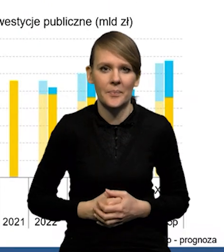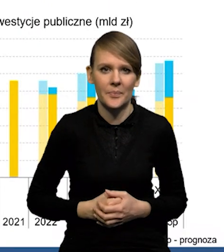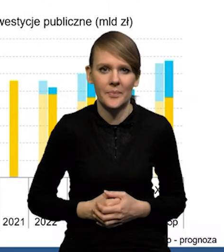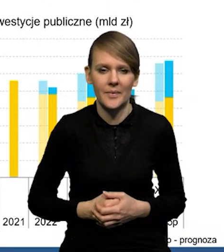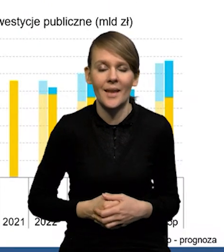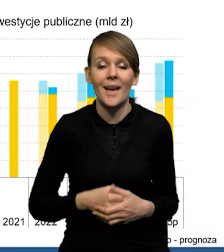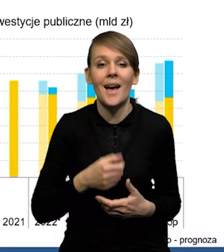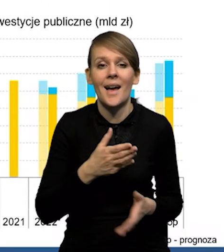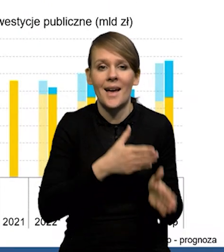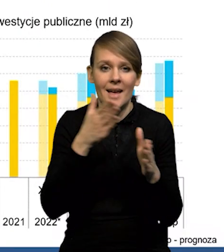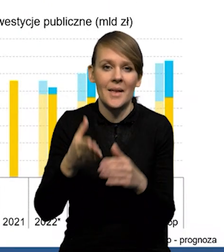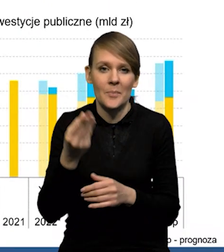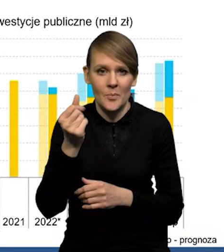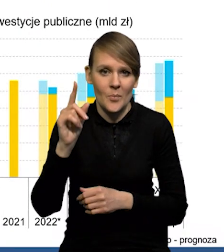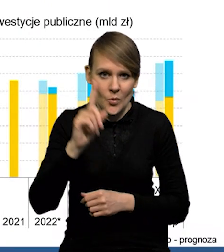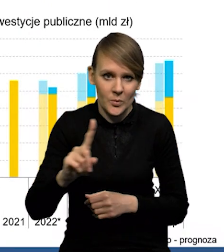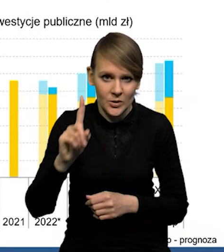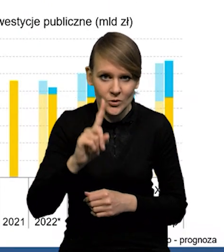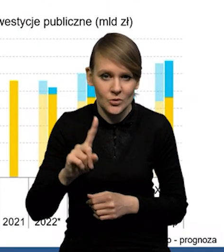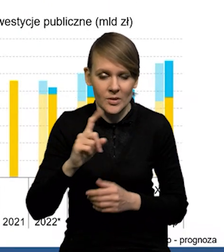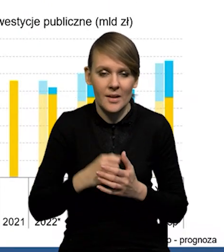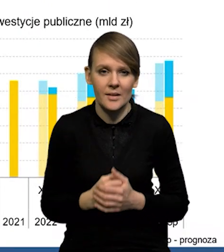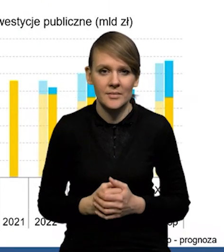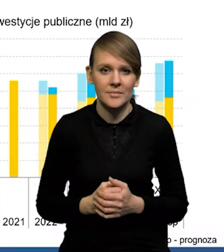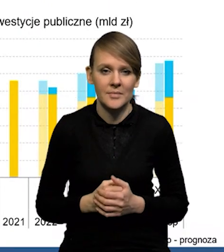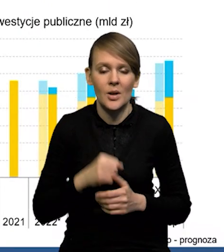W przypadku środków publicznych